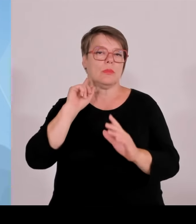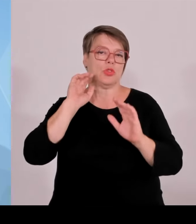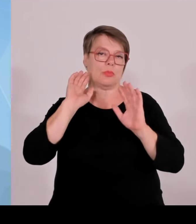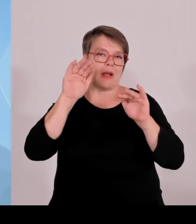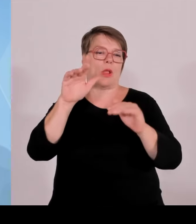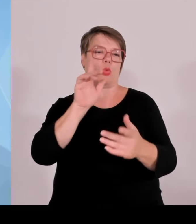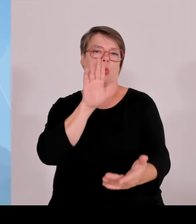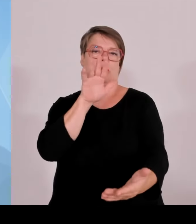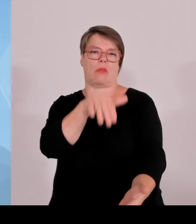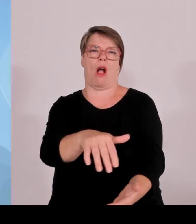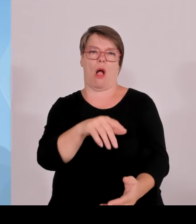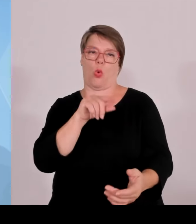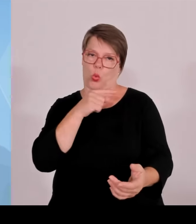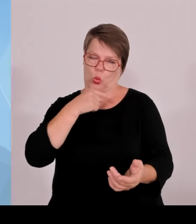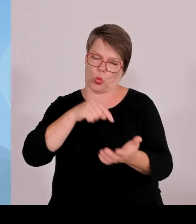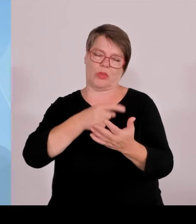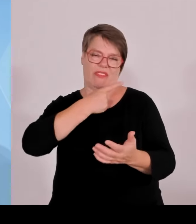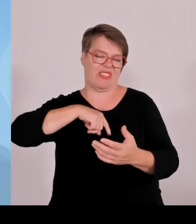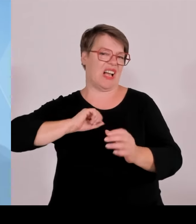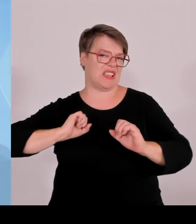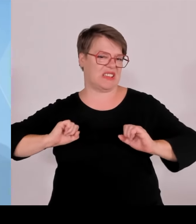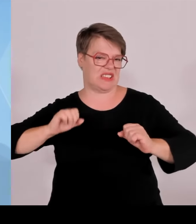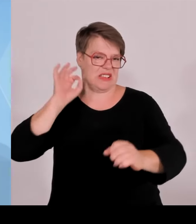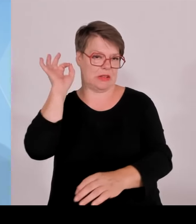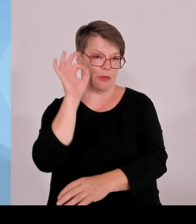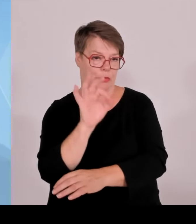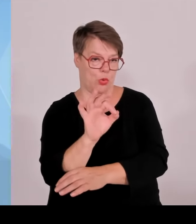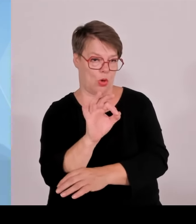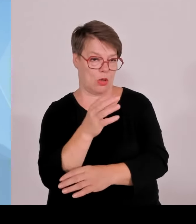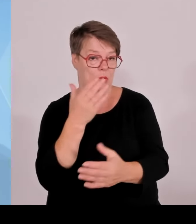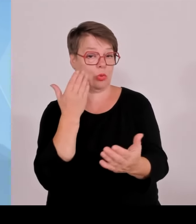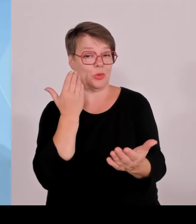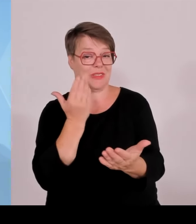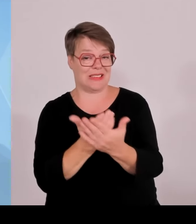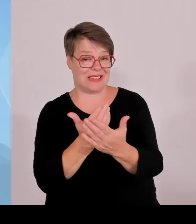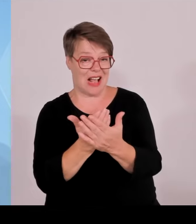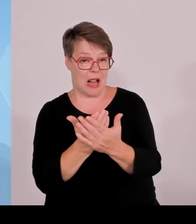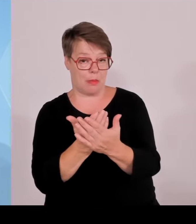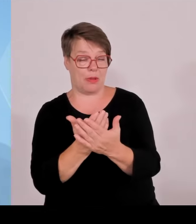wirklich nachhaltig stört, ist die ständige Benachteiligung Bayerns durch die Bundesregierung.